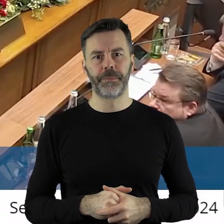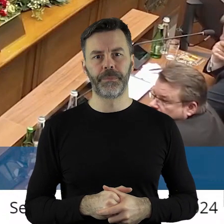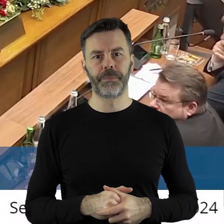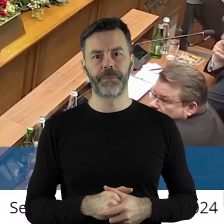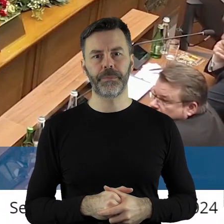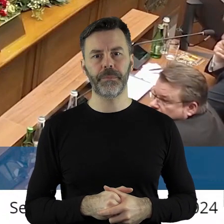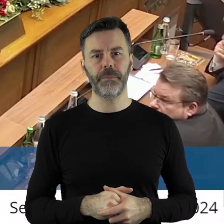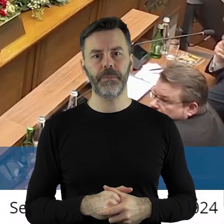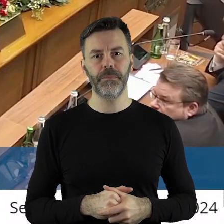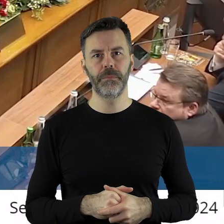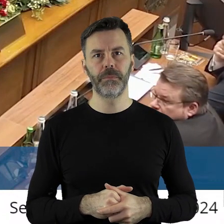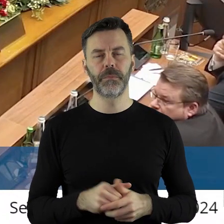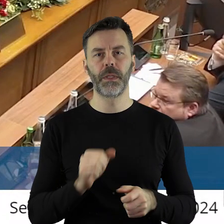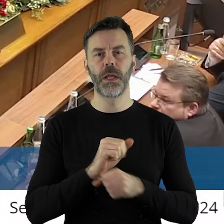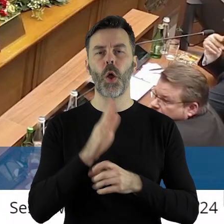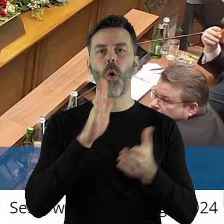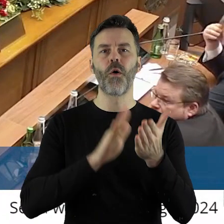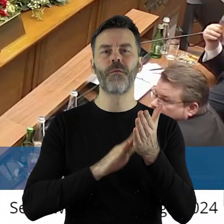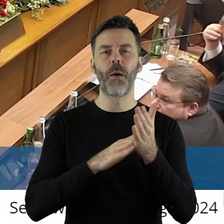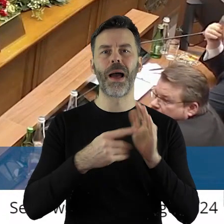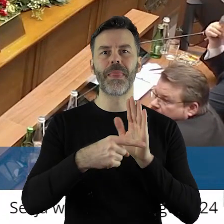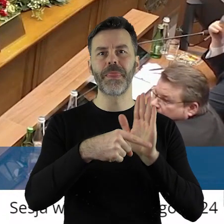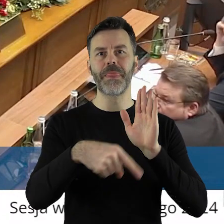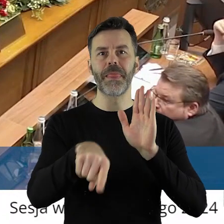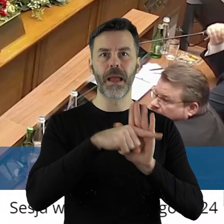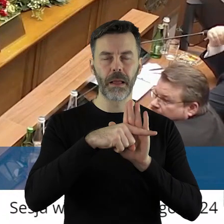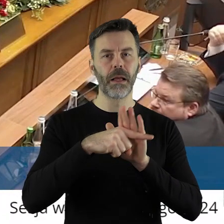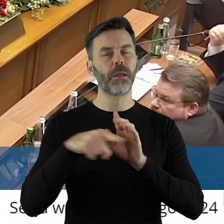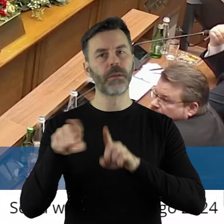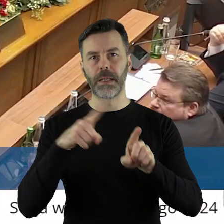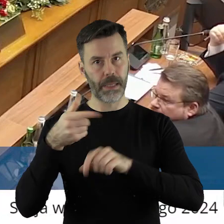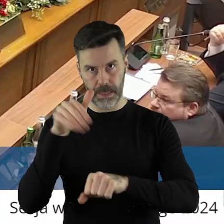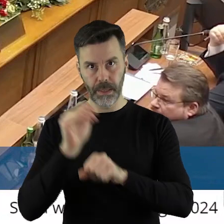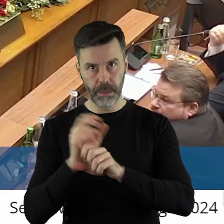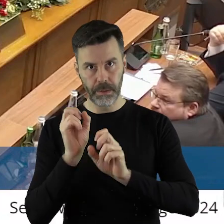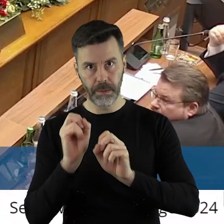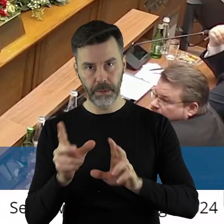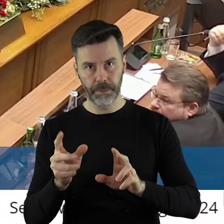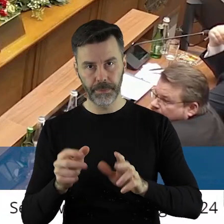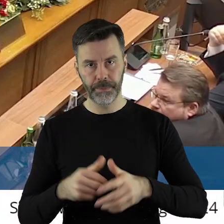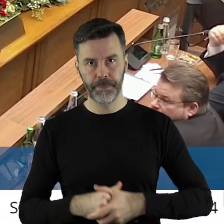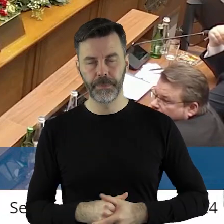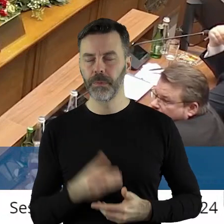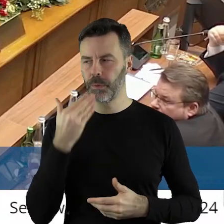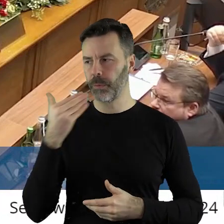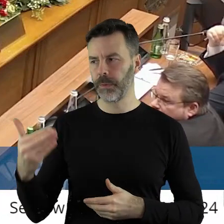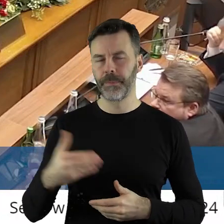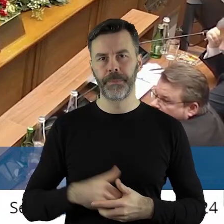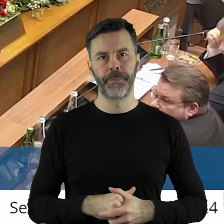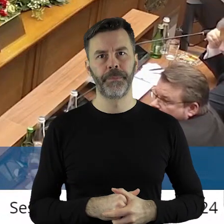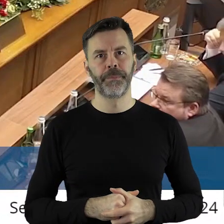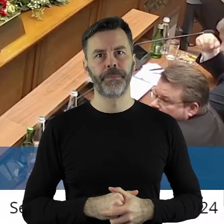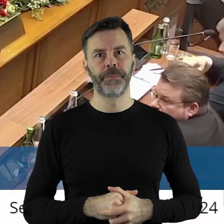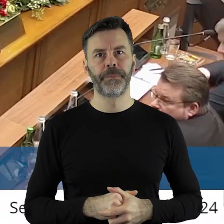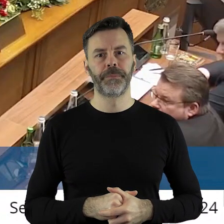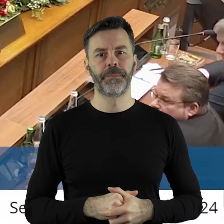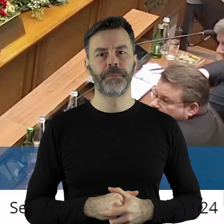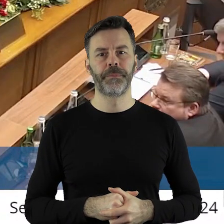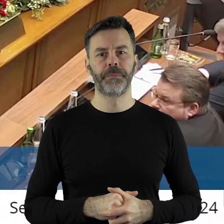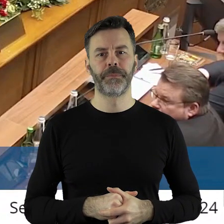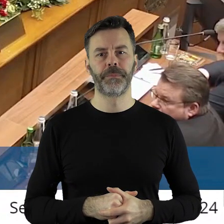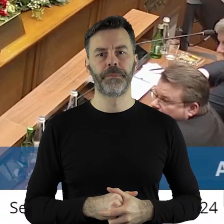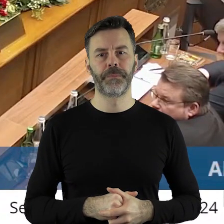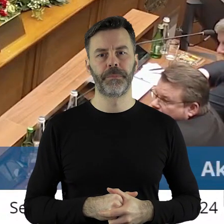Czyli uchwała jest negatywne, czyli odmawia się wyrażenia zgody. Rozumiem, dziękuję.